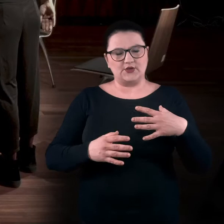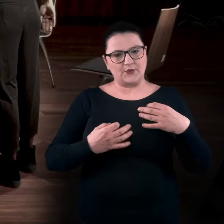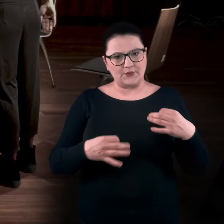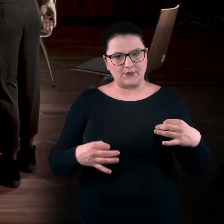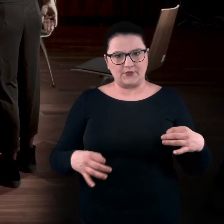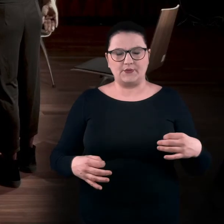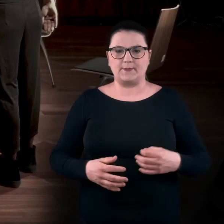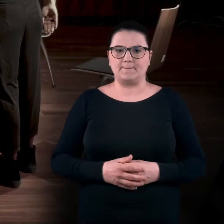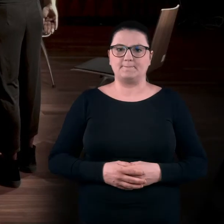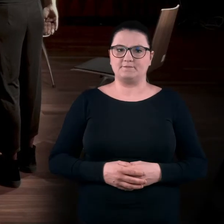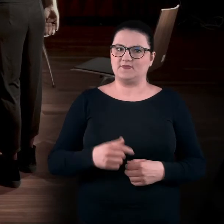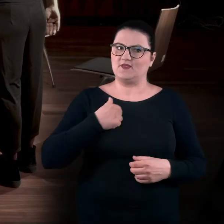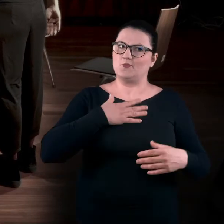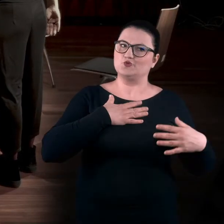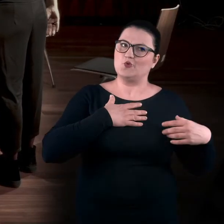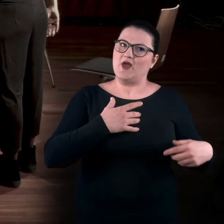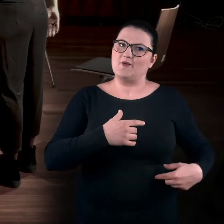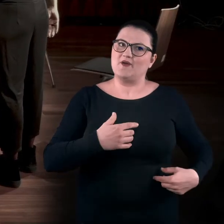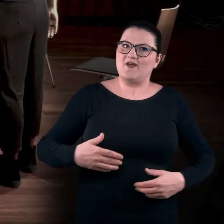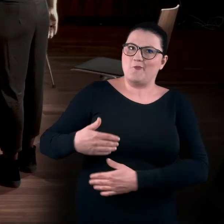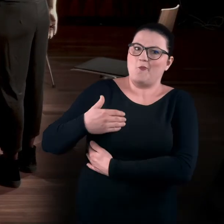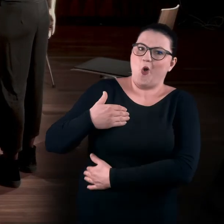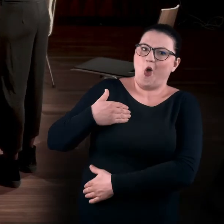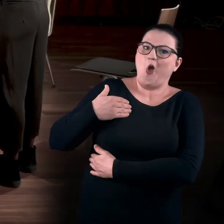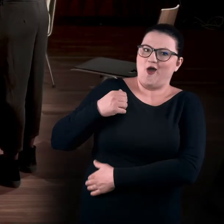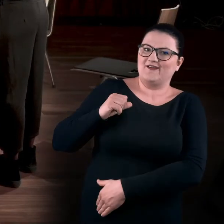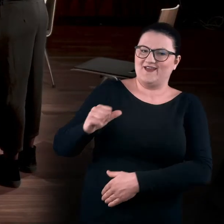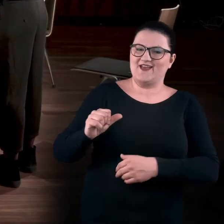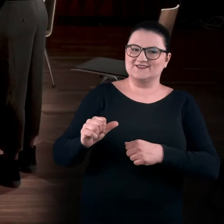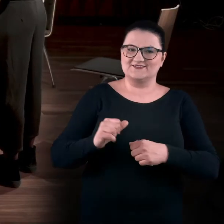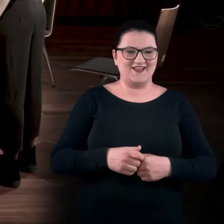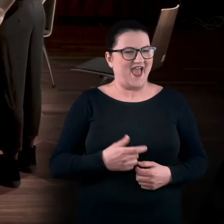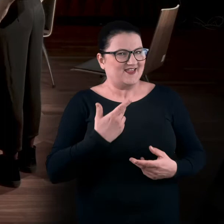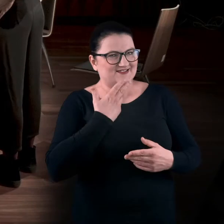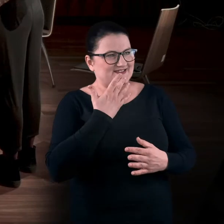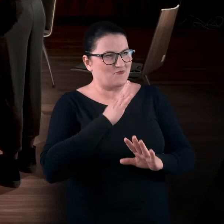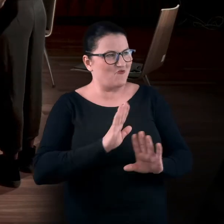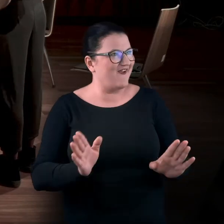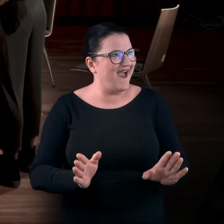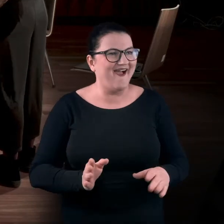Okej. Poczułam, że mięśnie na boczkach... Nic nie mówię... MAGDA: Pracują fajnie.